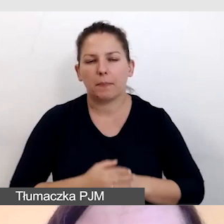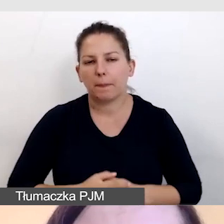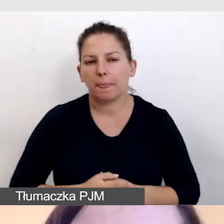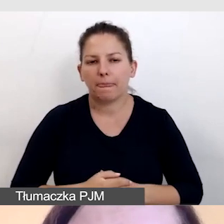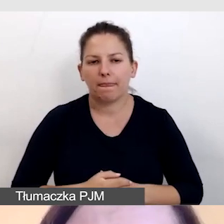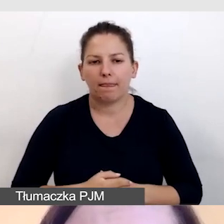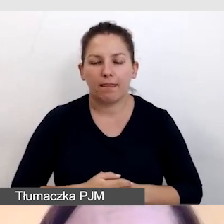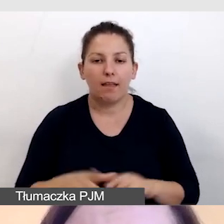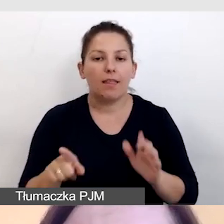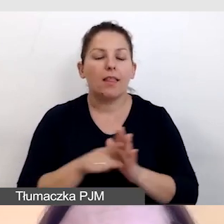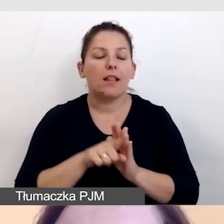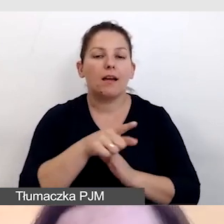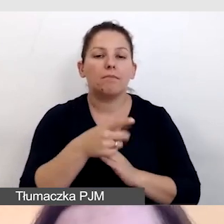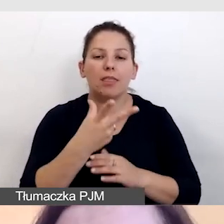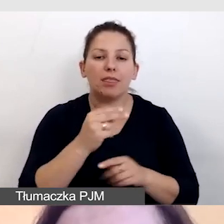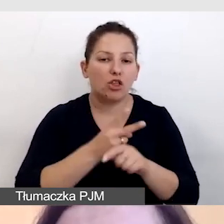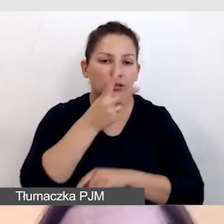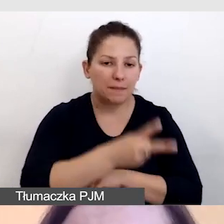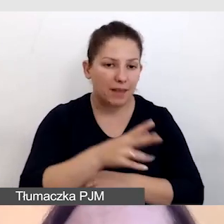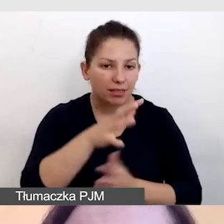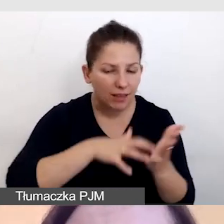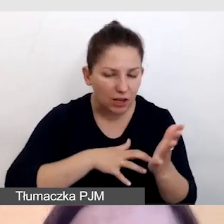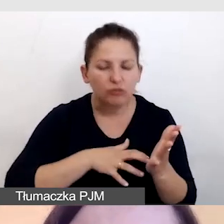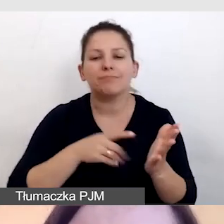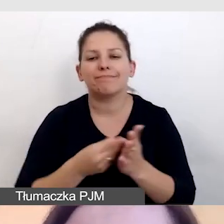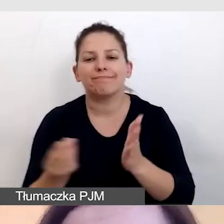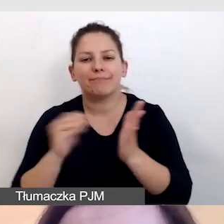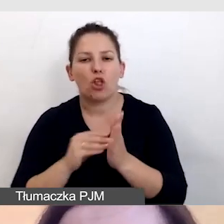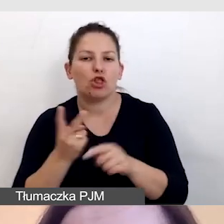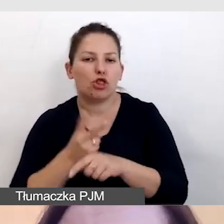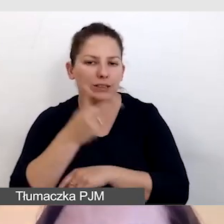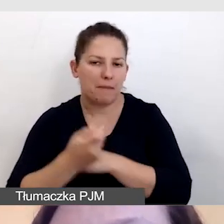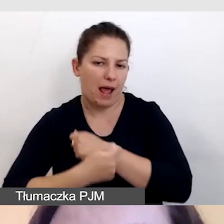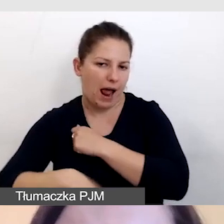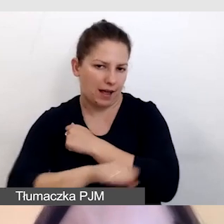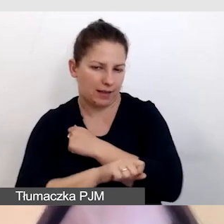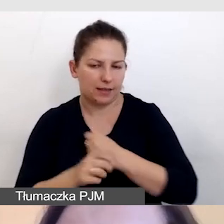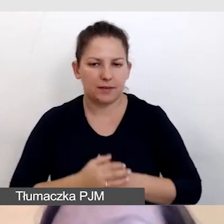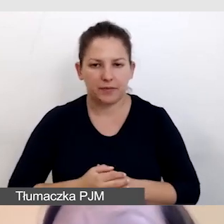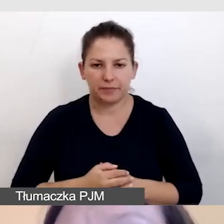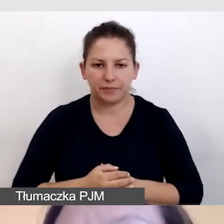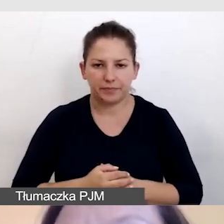Dla niedostępnych treści przygotowujemy dostęp alternatywny. Dbamy o to,